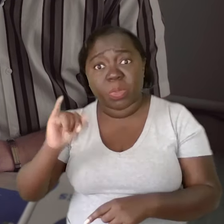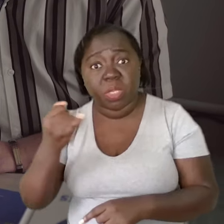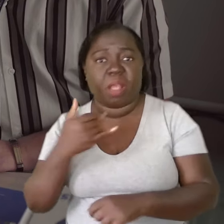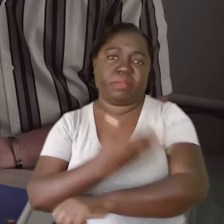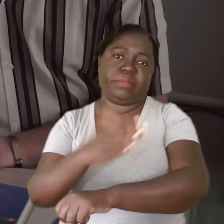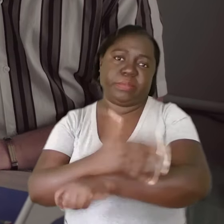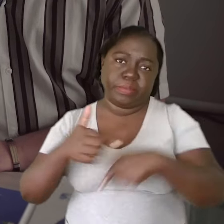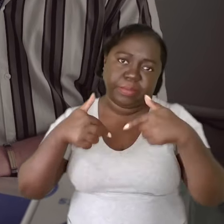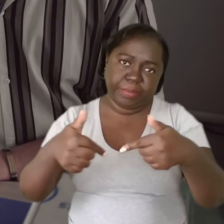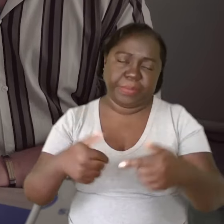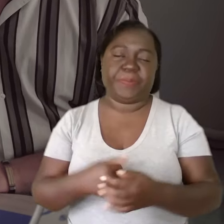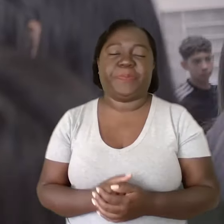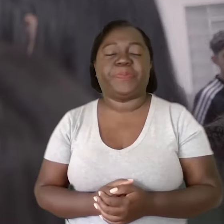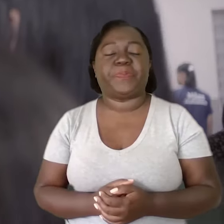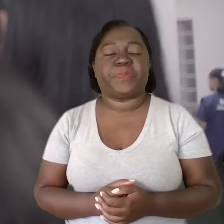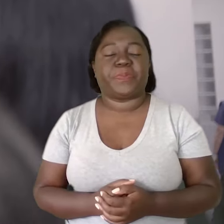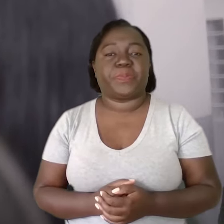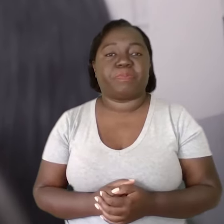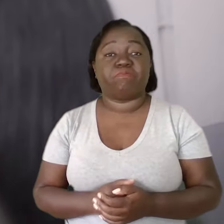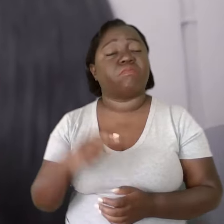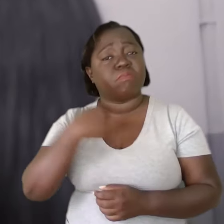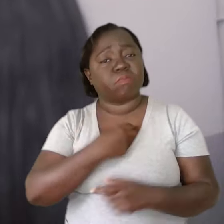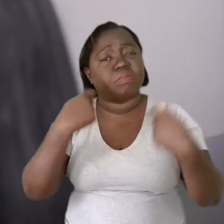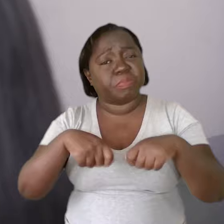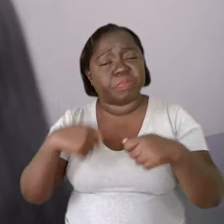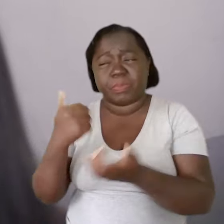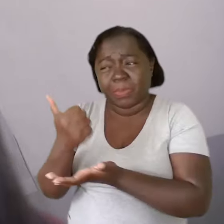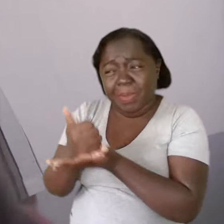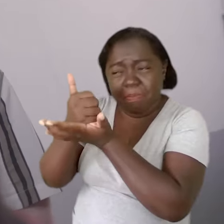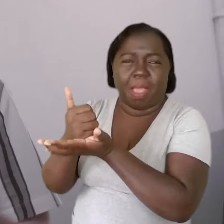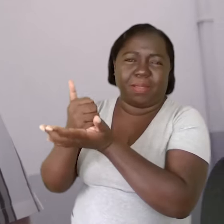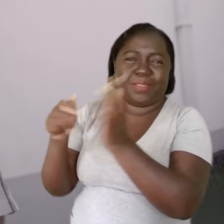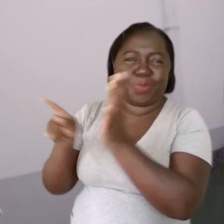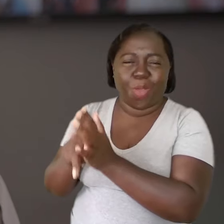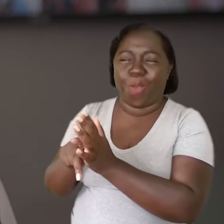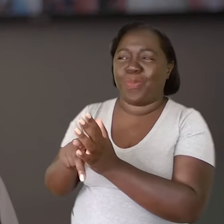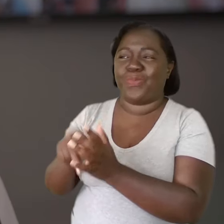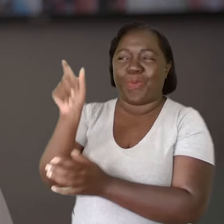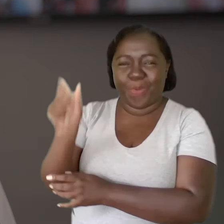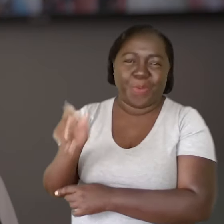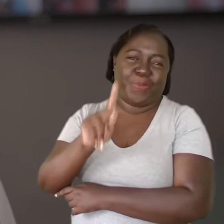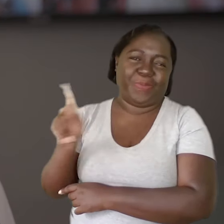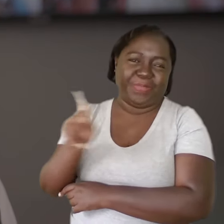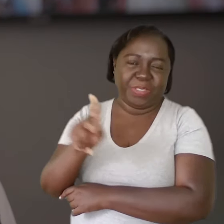que a gente coloque em prática isso. A gente tem que ser a base de sustentação para apoiar esse professor.